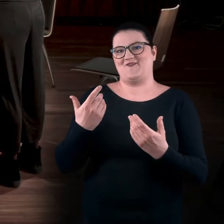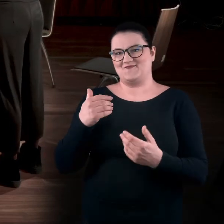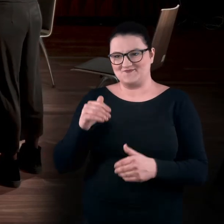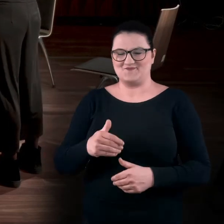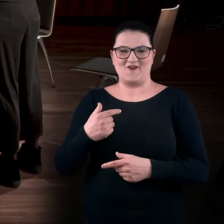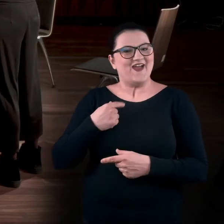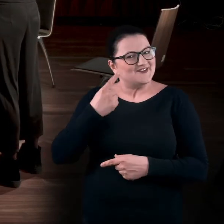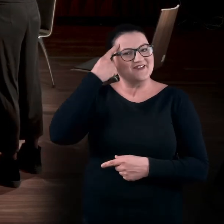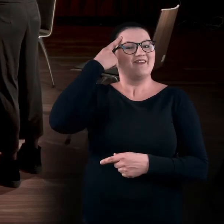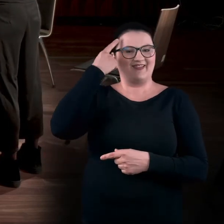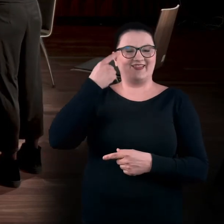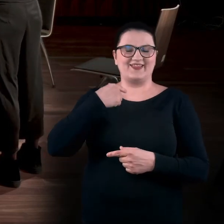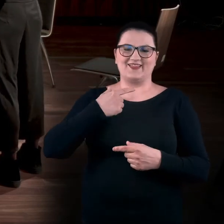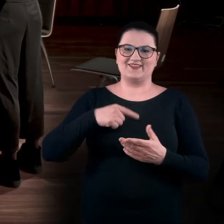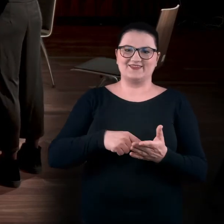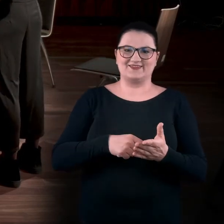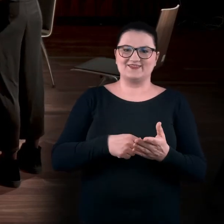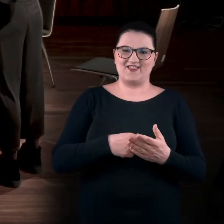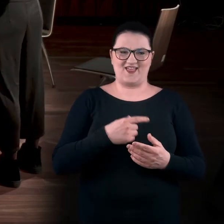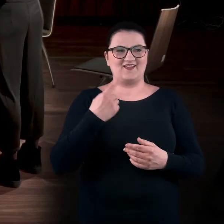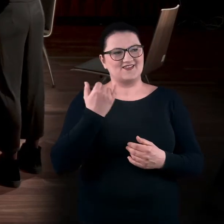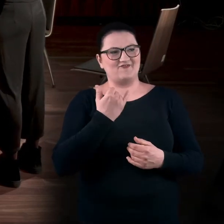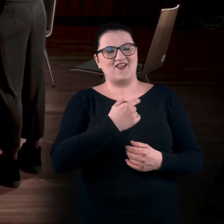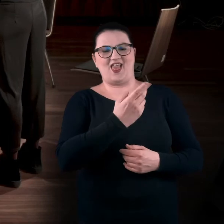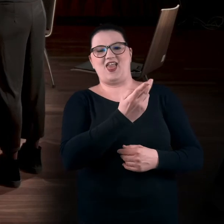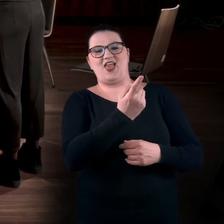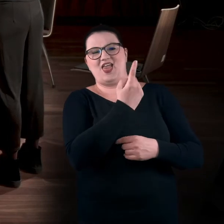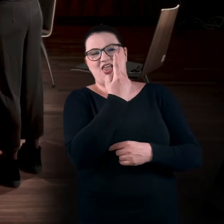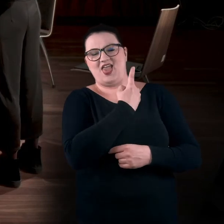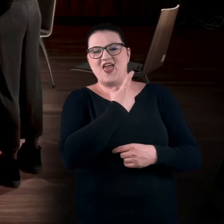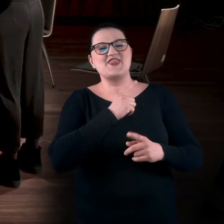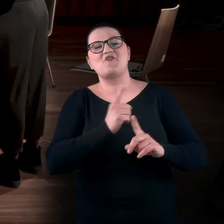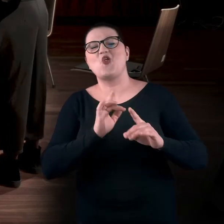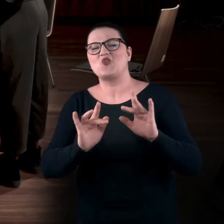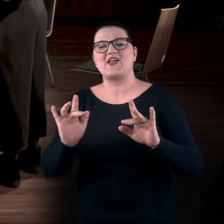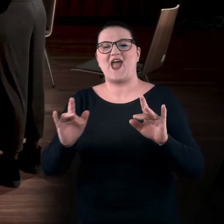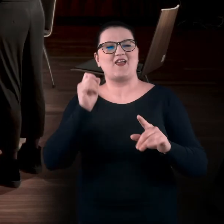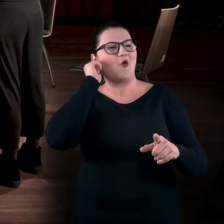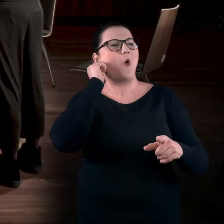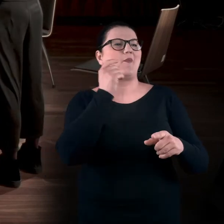Mam wspomnienia, że uciekam przed tą Panią Kustosz, która mówi: „Nie, nie wolno tego dotykać, nie wolno”.